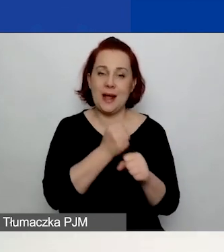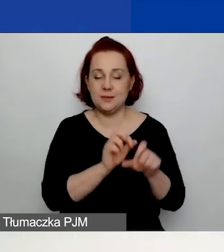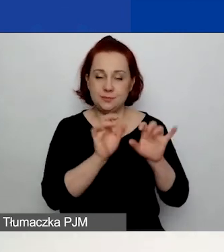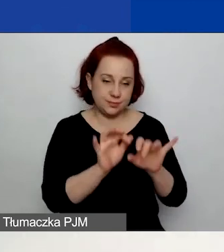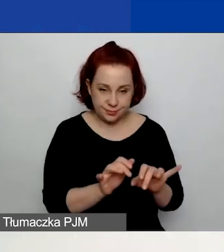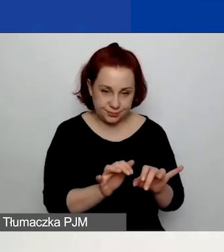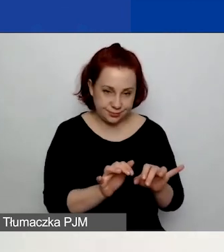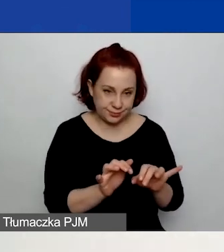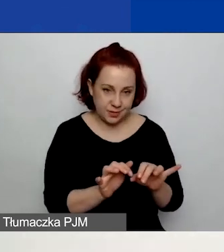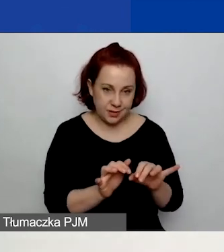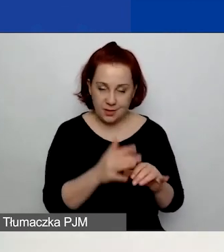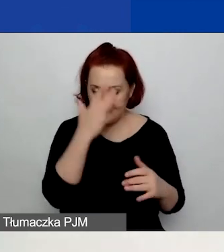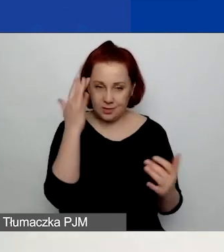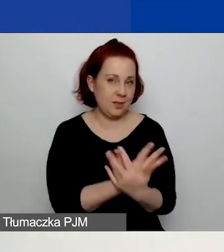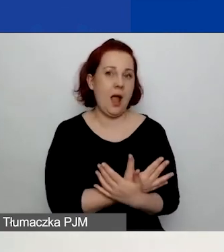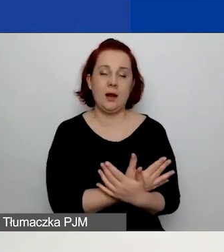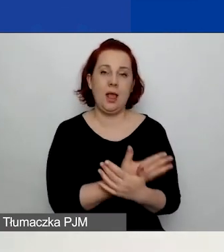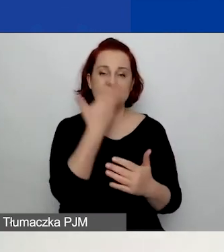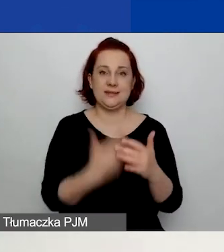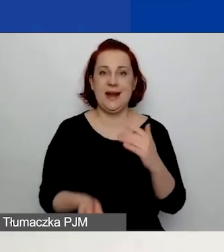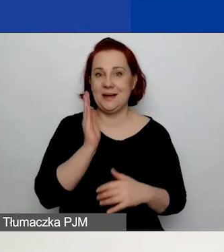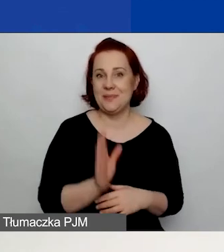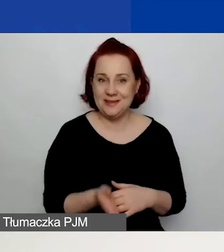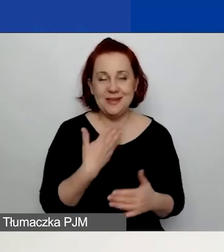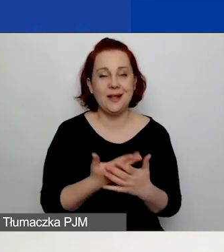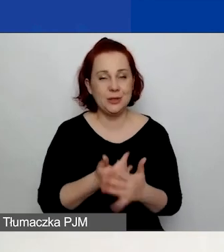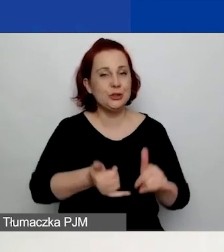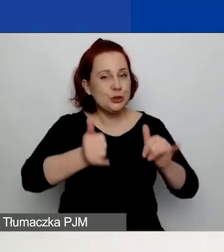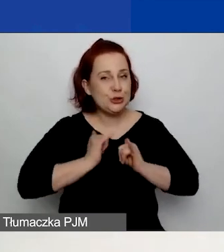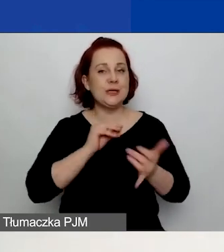Dlatego bardzo proszę o korzystanie z przycisku "Zapisz".